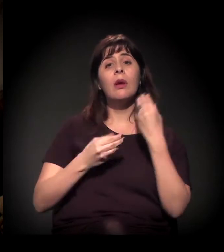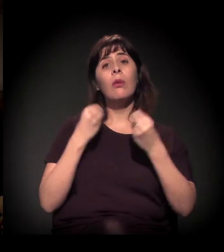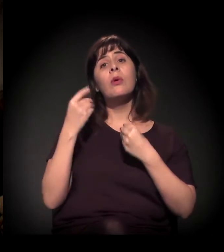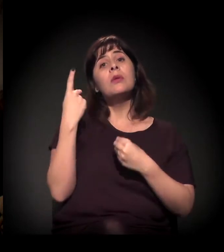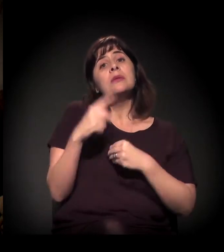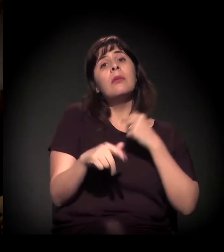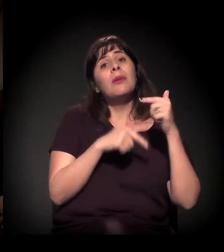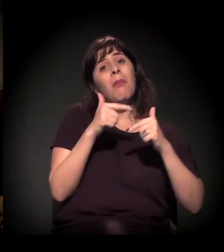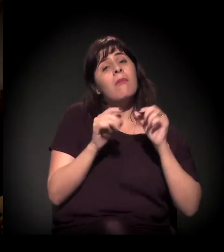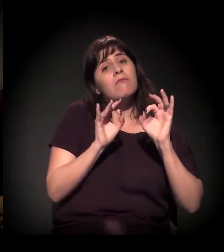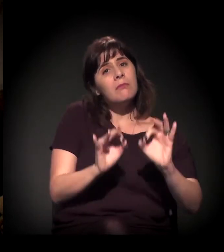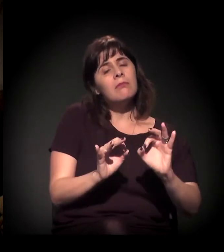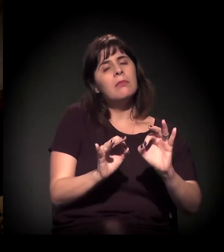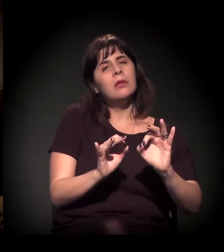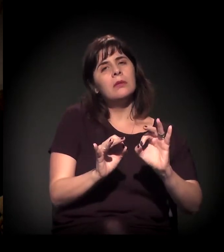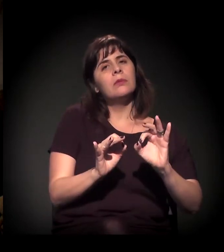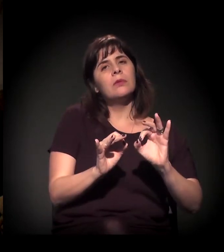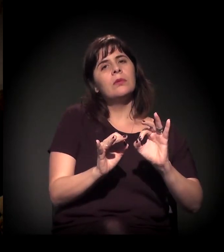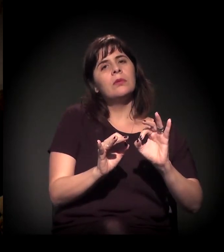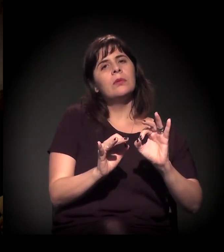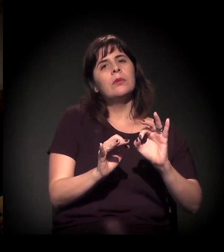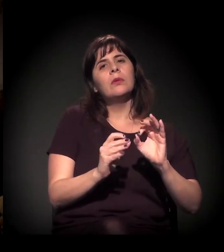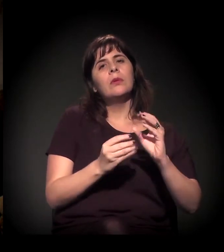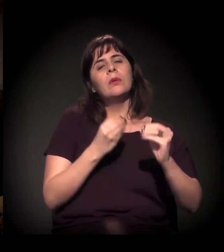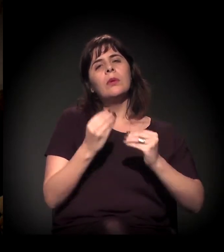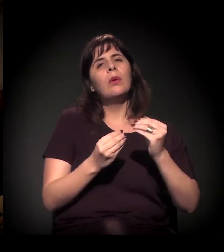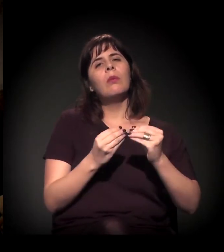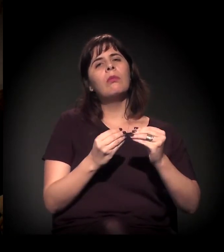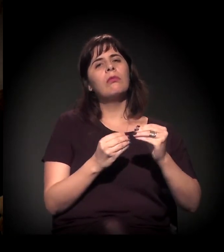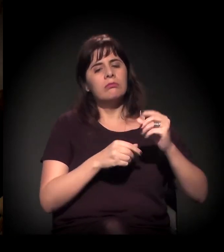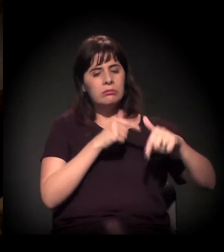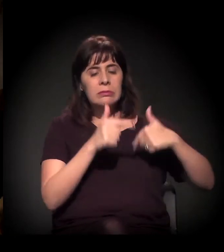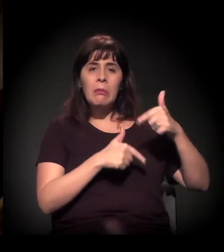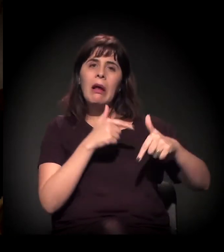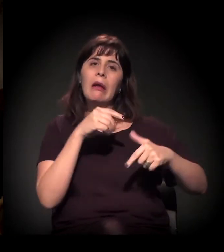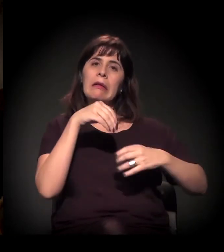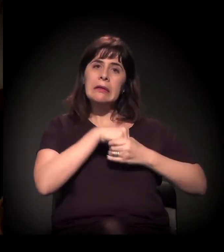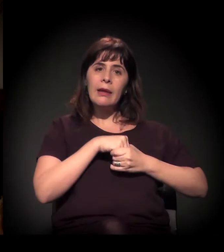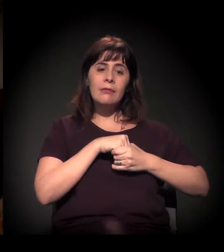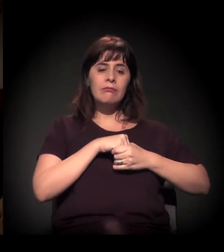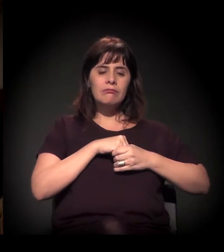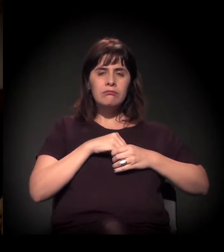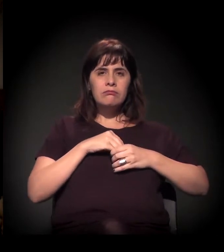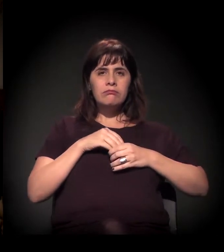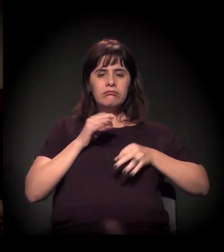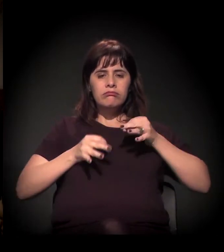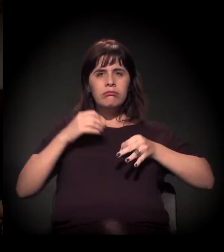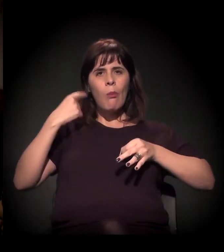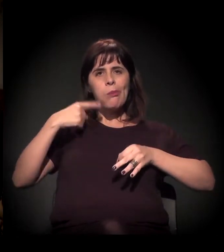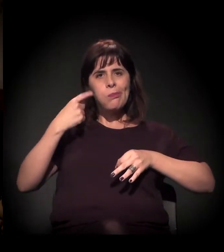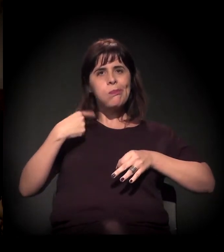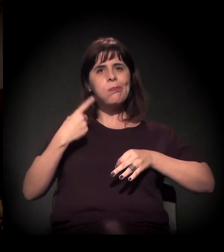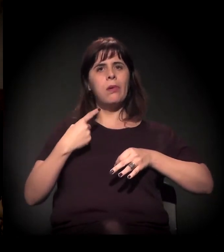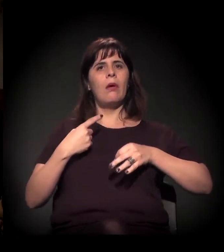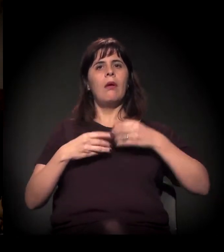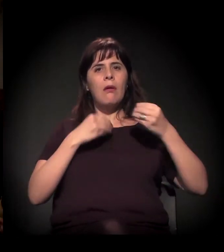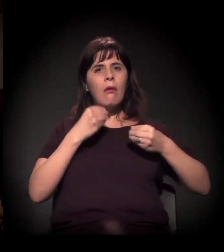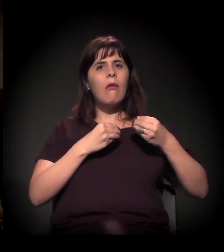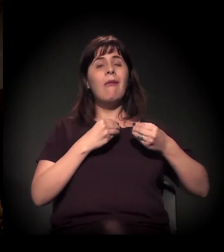que é sobre o sistema judicial, uma das coisas mais importantes que permeiam o nosso assunto.